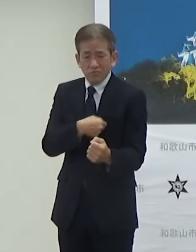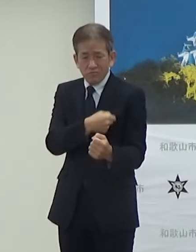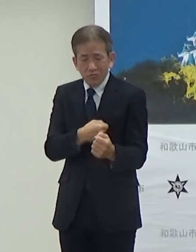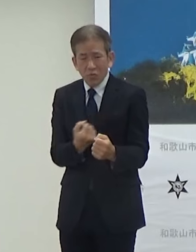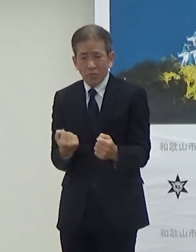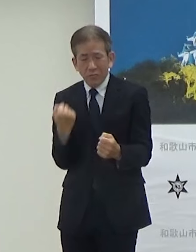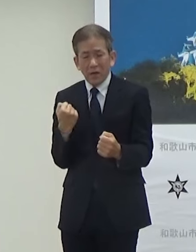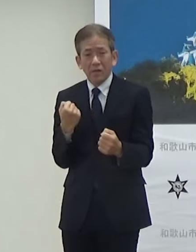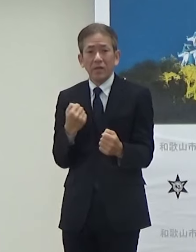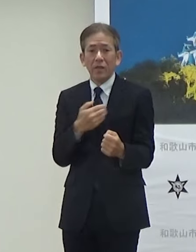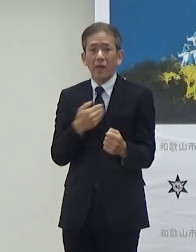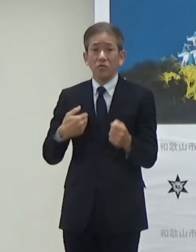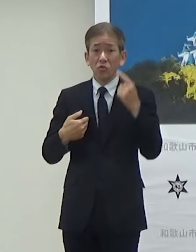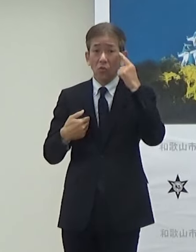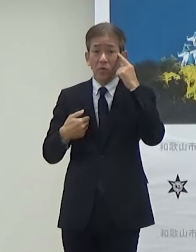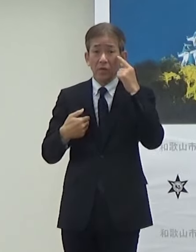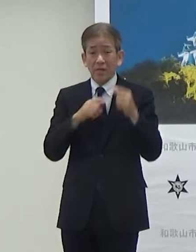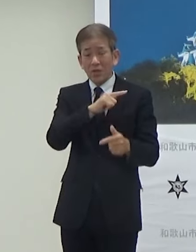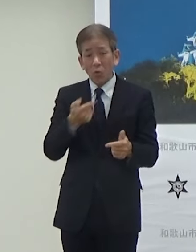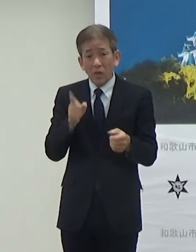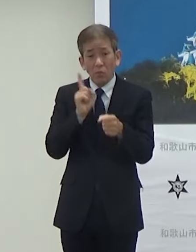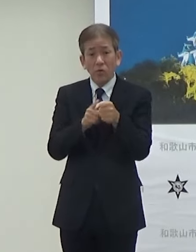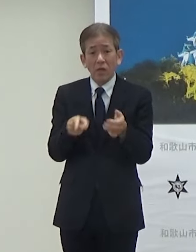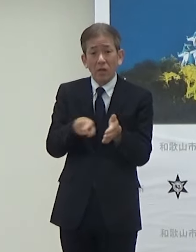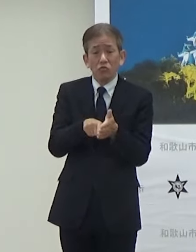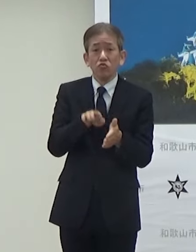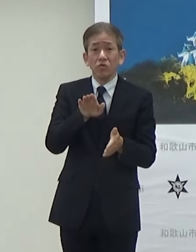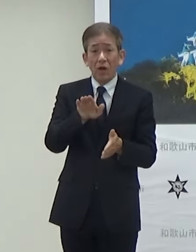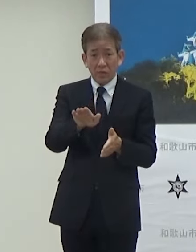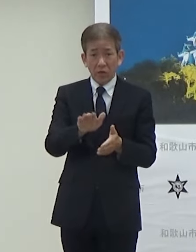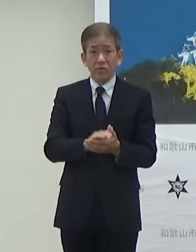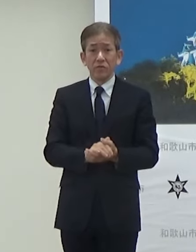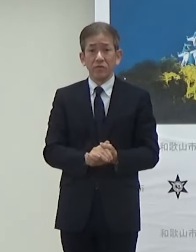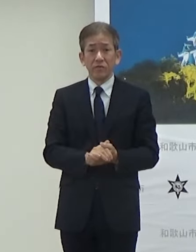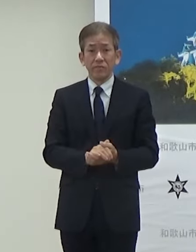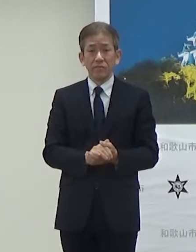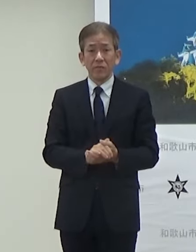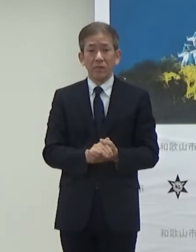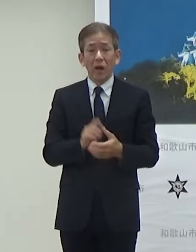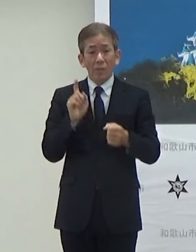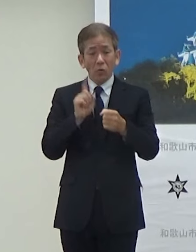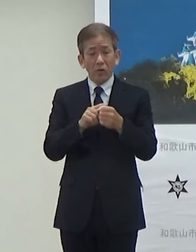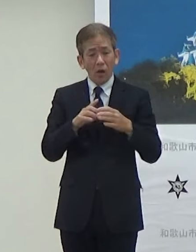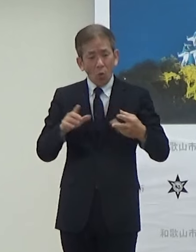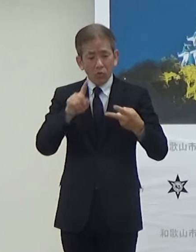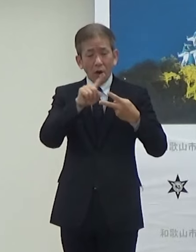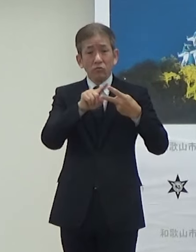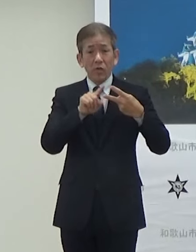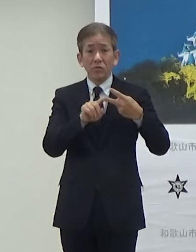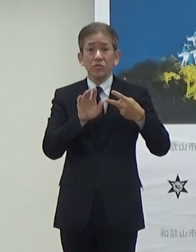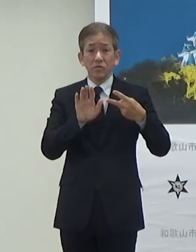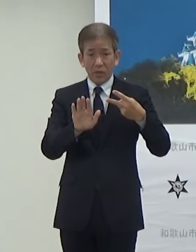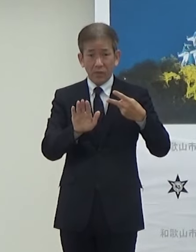いろんな目的を含んでるんですけどもそうした大きくは2つの目的でやっていきたいと思っています